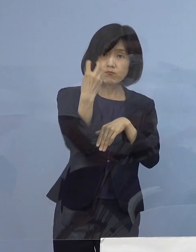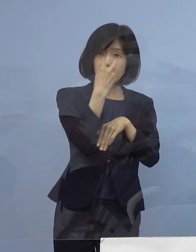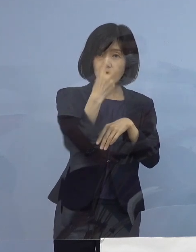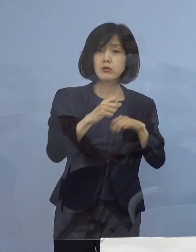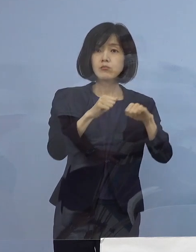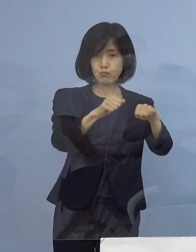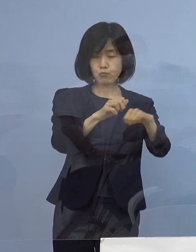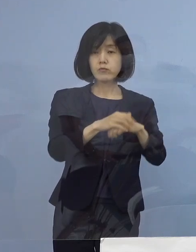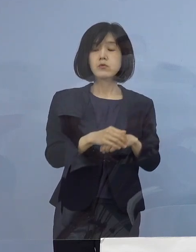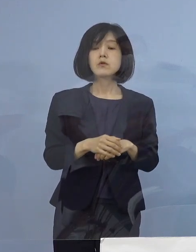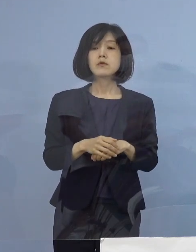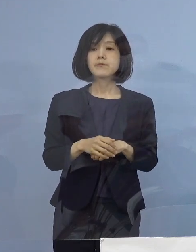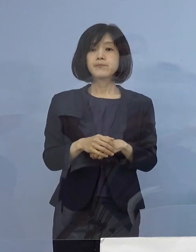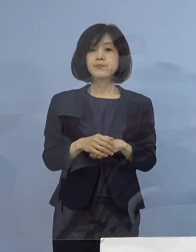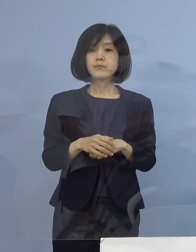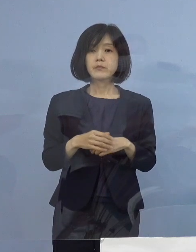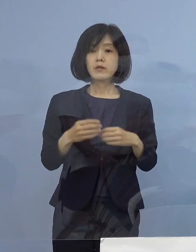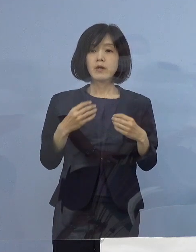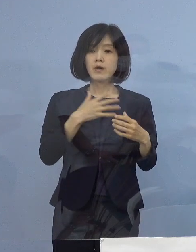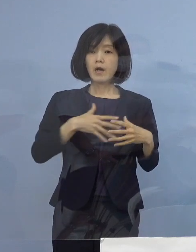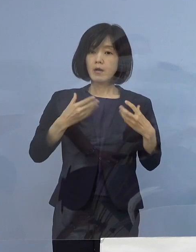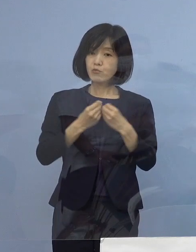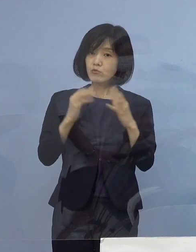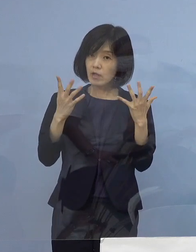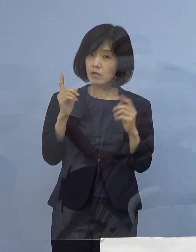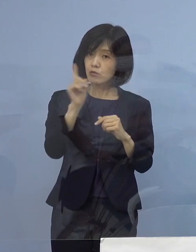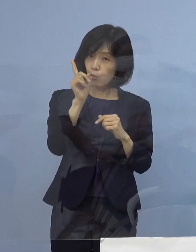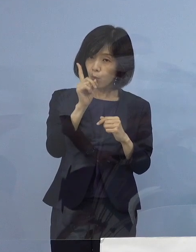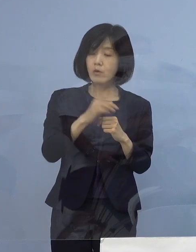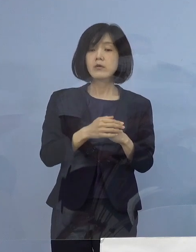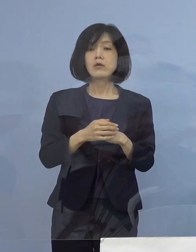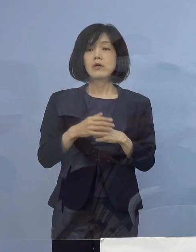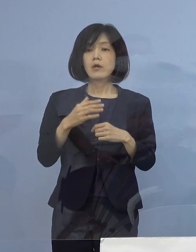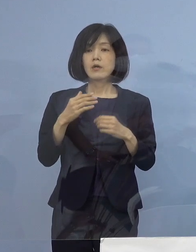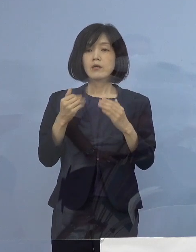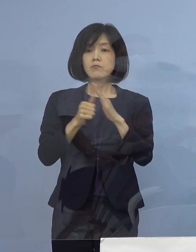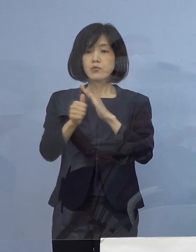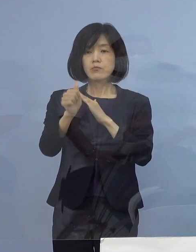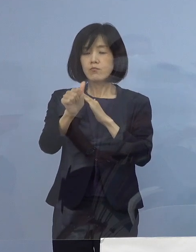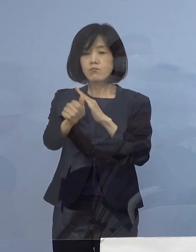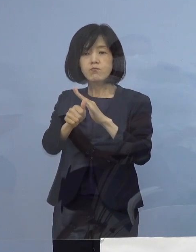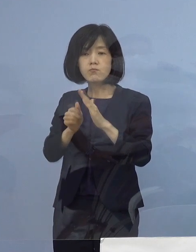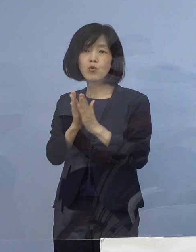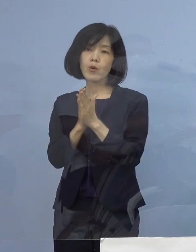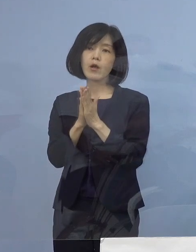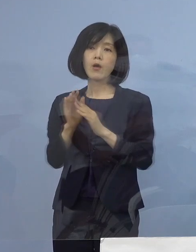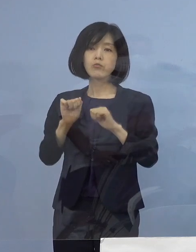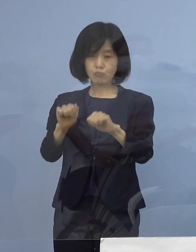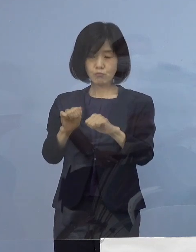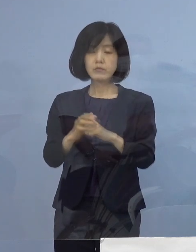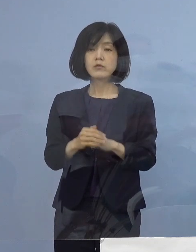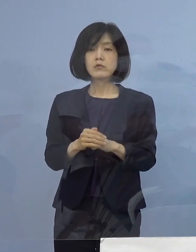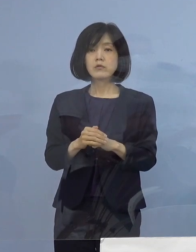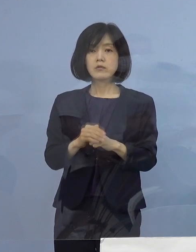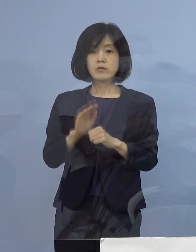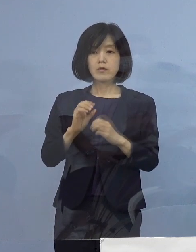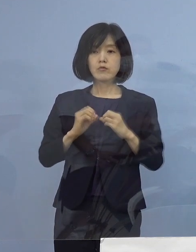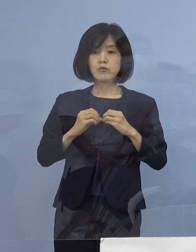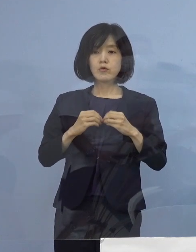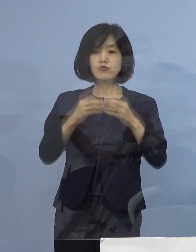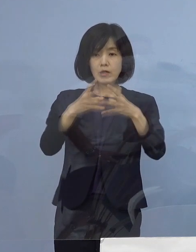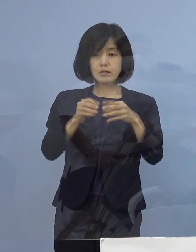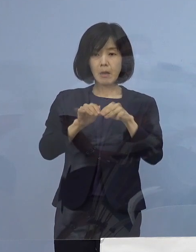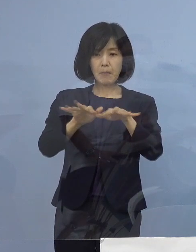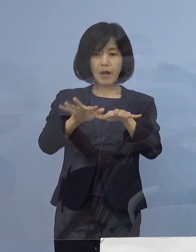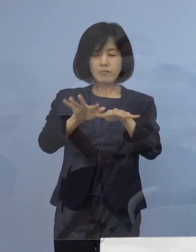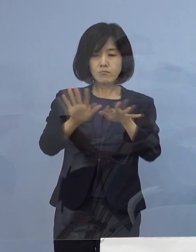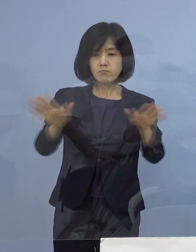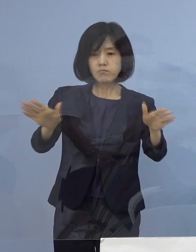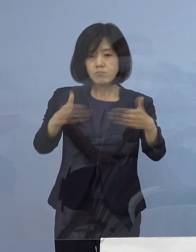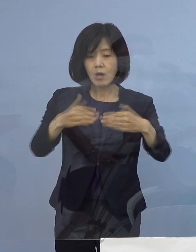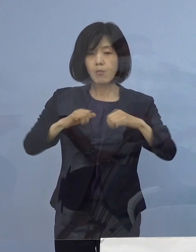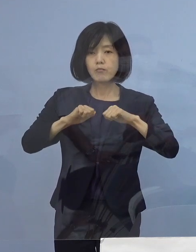健康観察や外出自粛要請を行うことにより クラスターの早期封じ込めを図って参ります